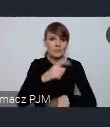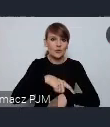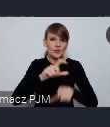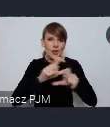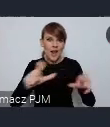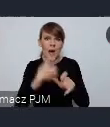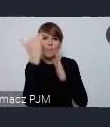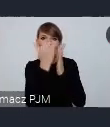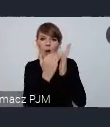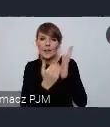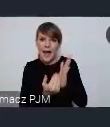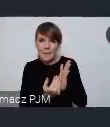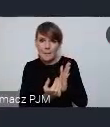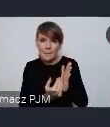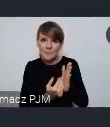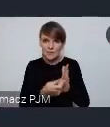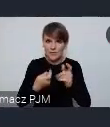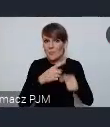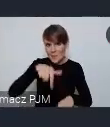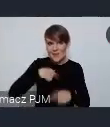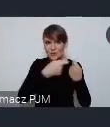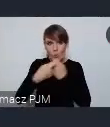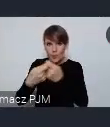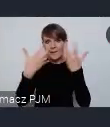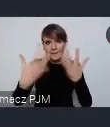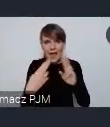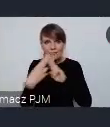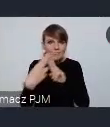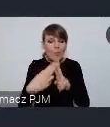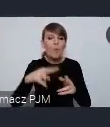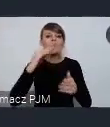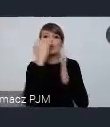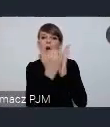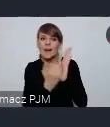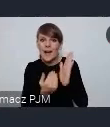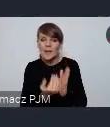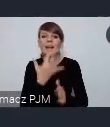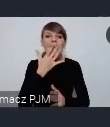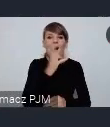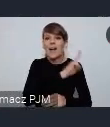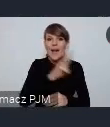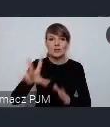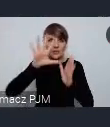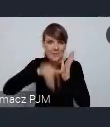funkcjonowania tego stoiska wspólnie z wami chcemy wypracować i chcemy żeby każde miasto które będzie